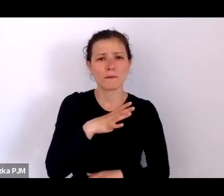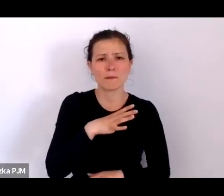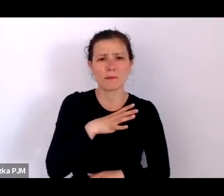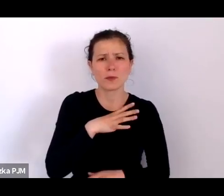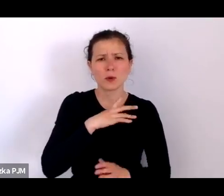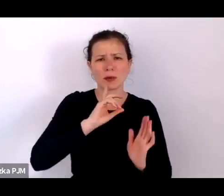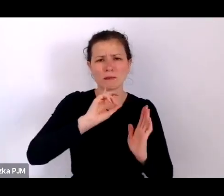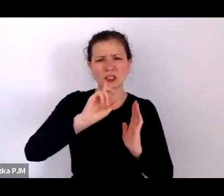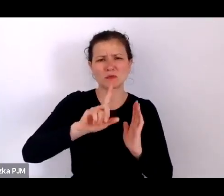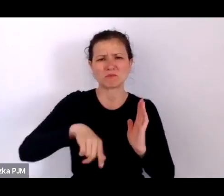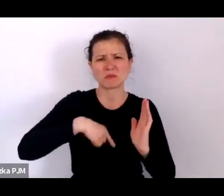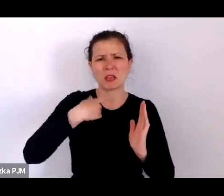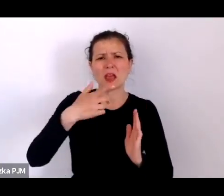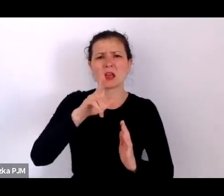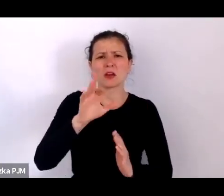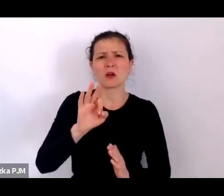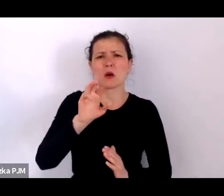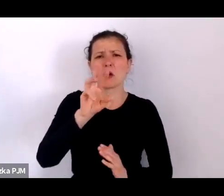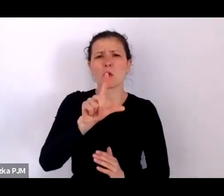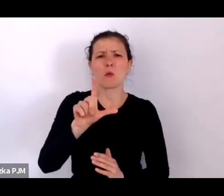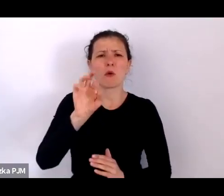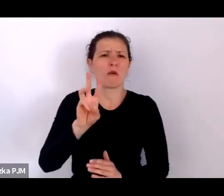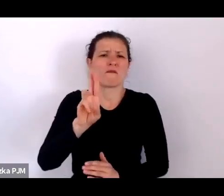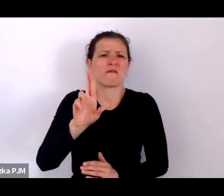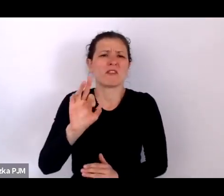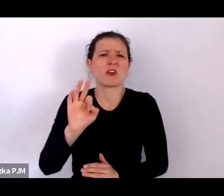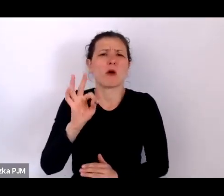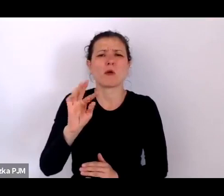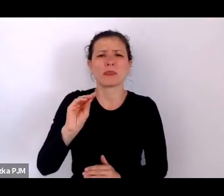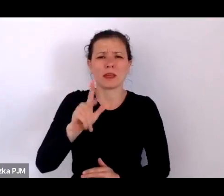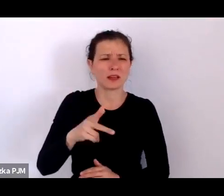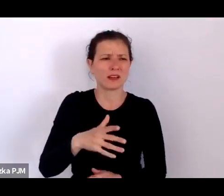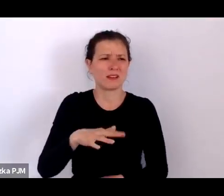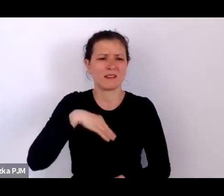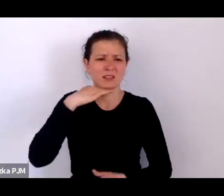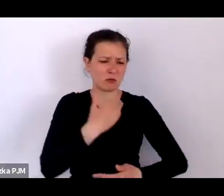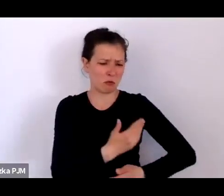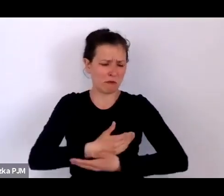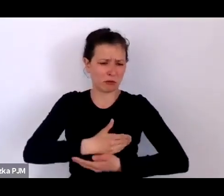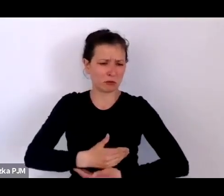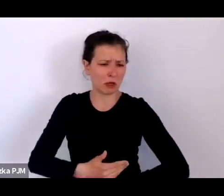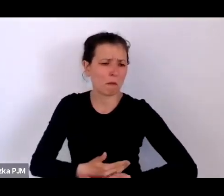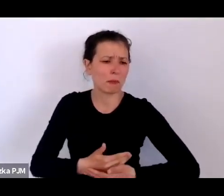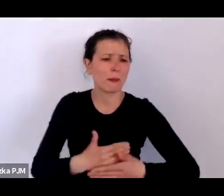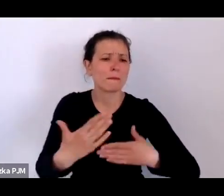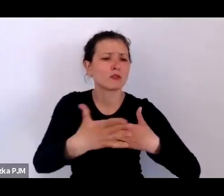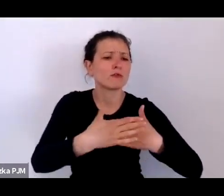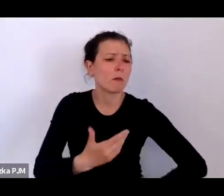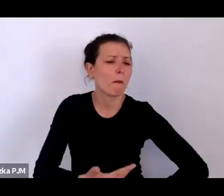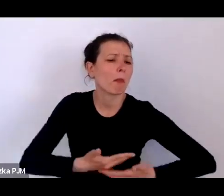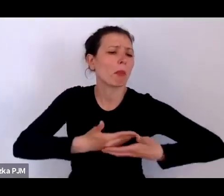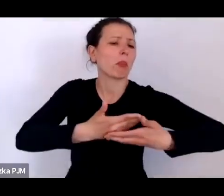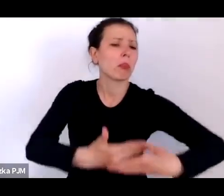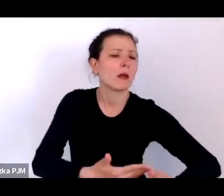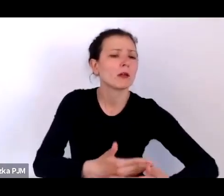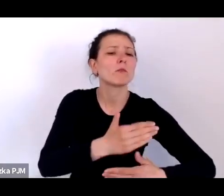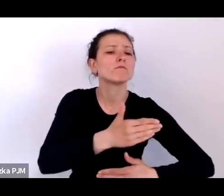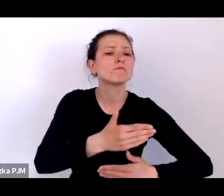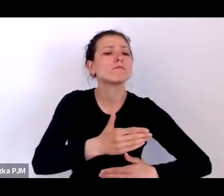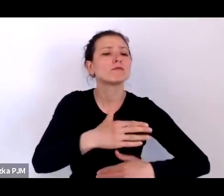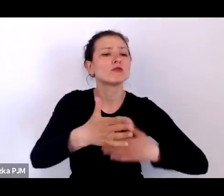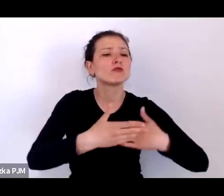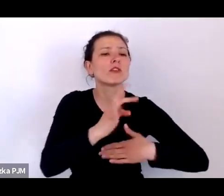wystarczyło gdzieś podrzucić takiego kołowrotka pod drzwi sierocińca i gdzieś on został przyjęty